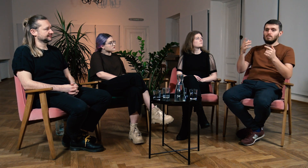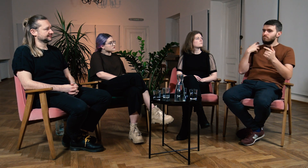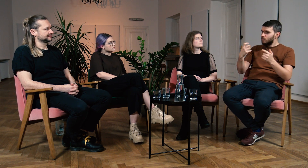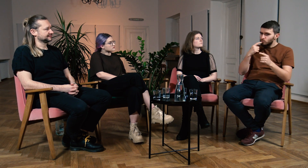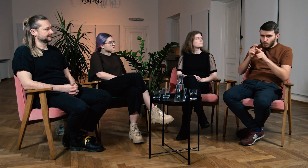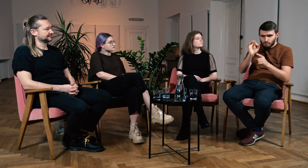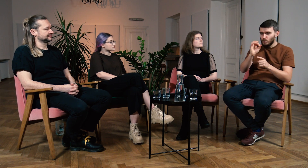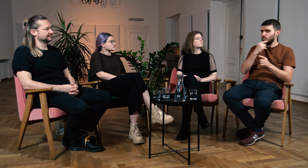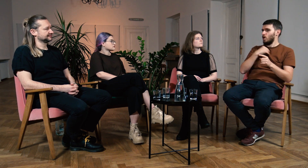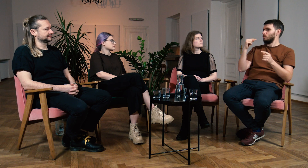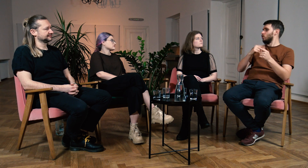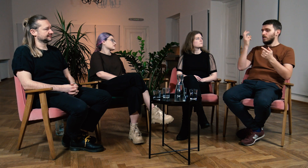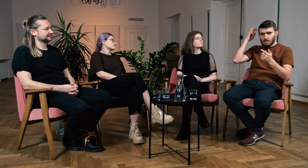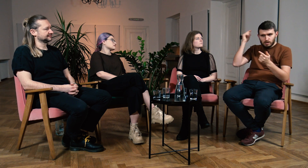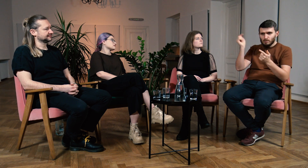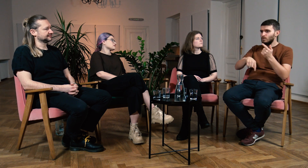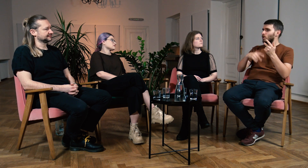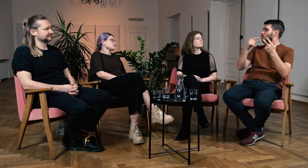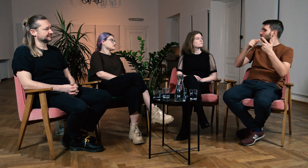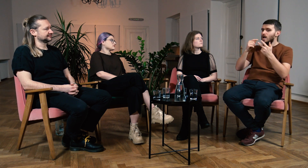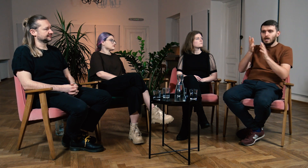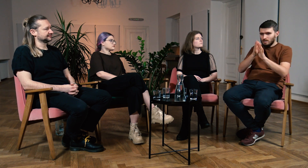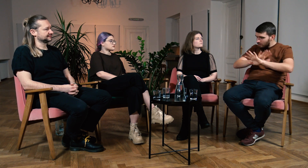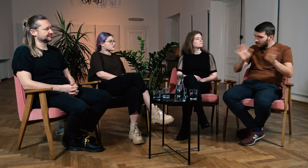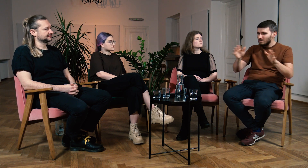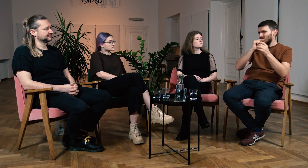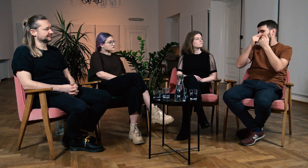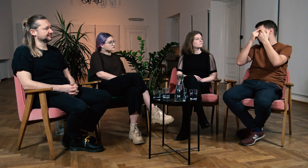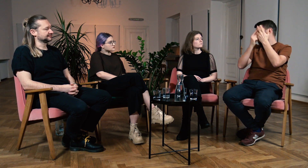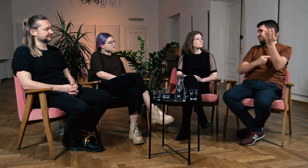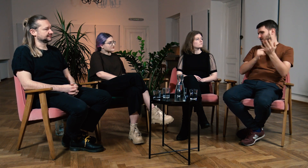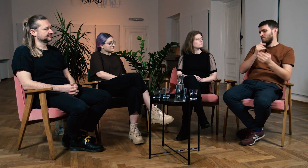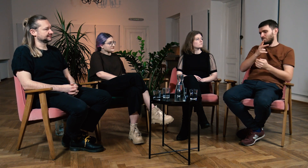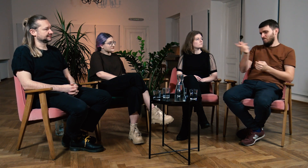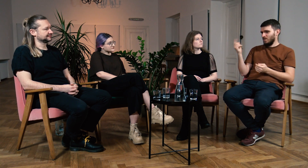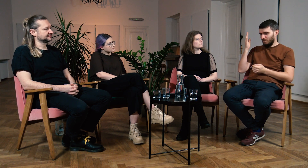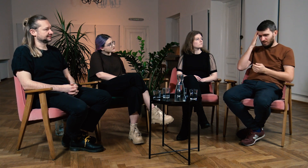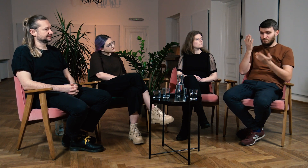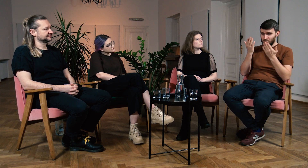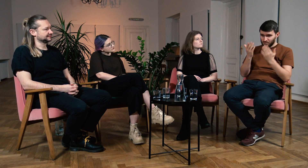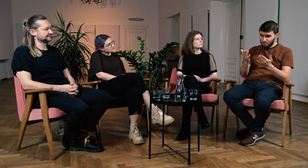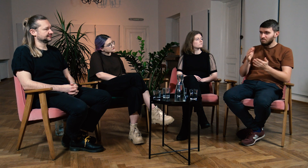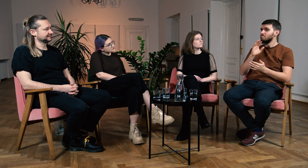musi mieć bogate słownictwo w tym języku, musi mieć implant, nie może migać i wiele innych. Wiecie o co chodzi.